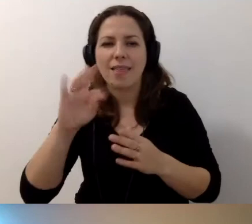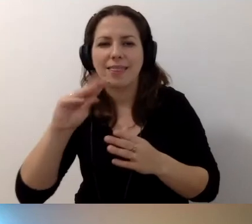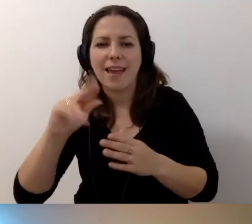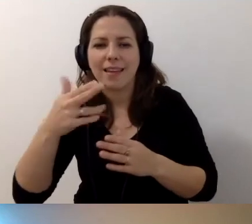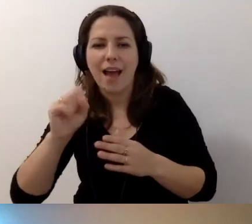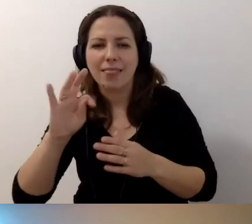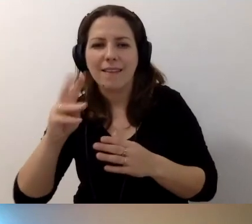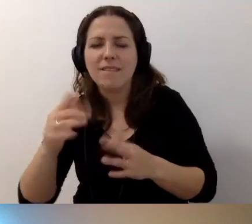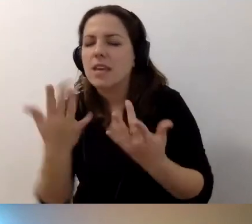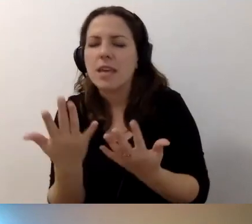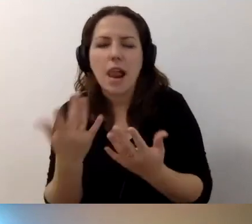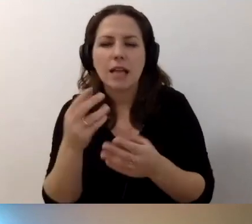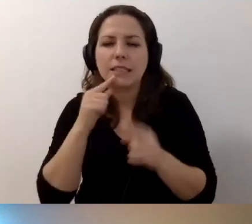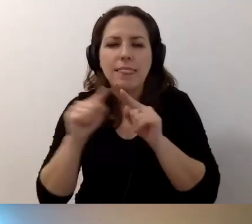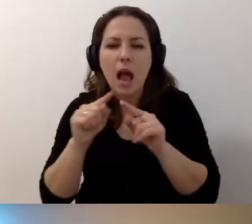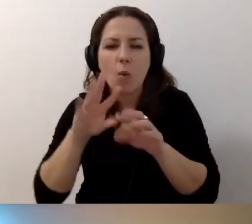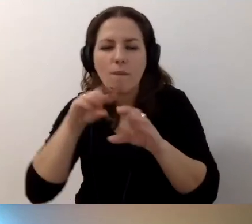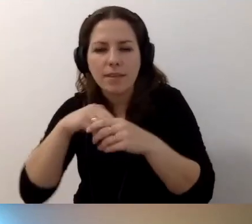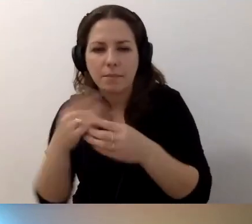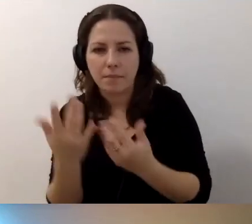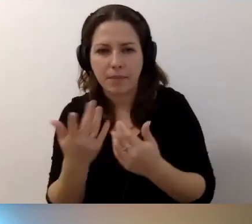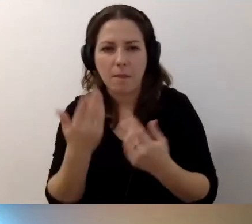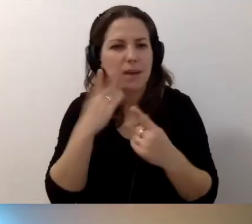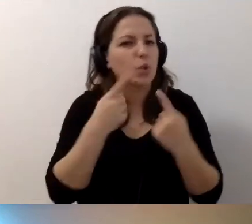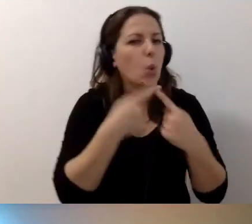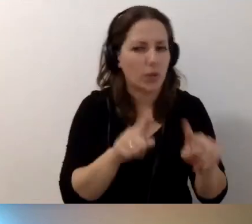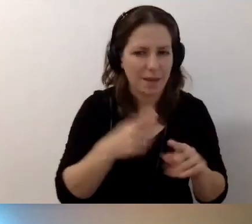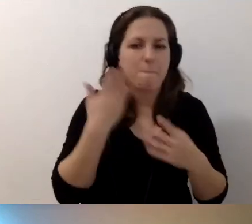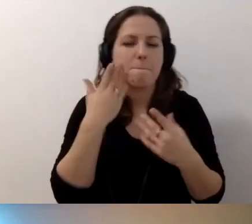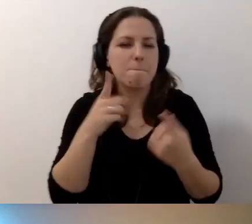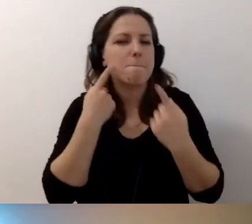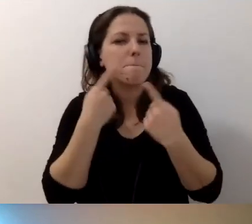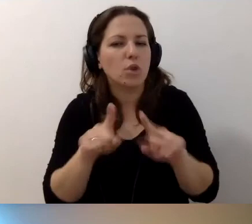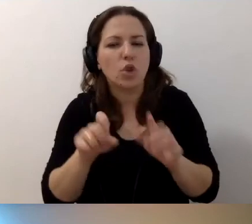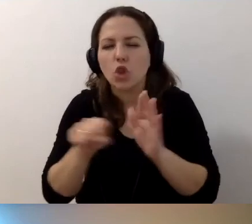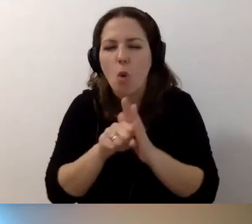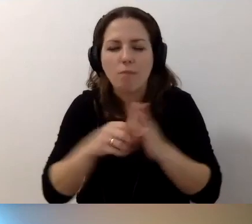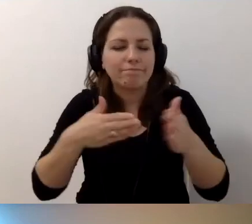Facebook zaleca bardzo krótki. Ja też tak zalecam. Facebook zaleca bardzo krótki. Do 100 znaków.